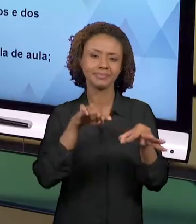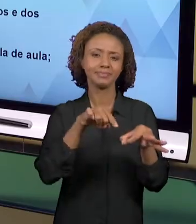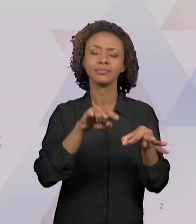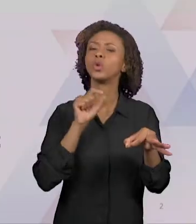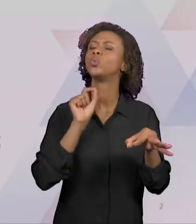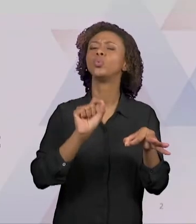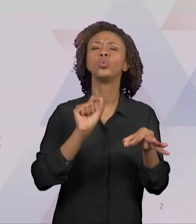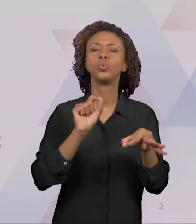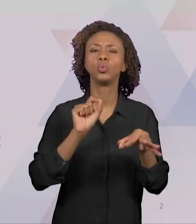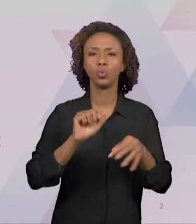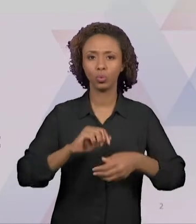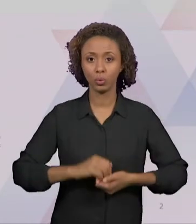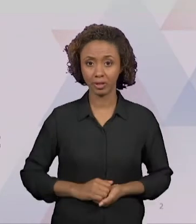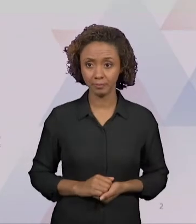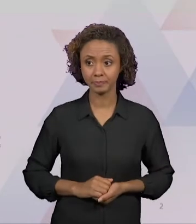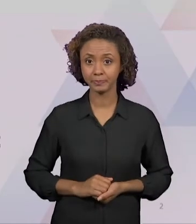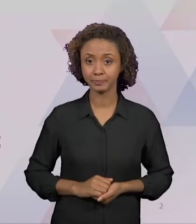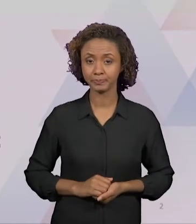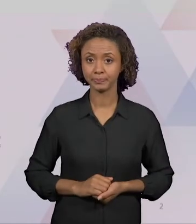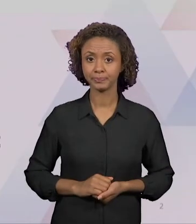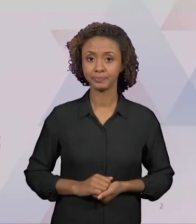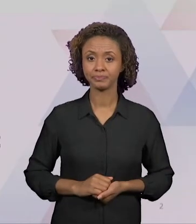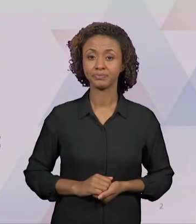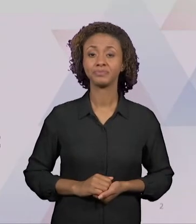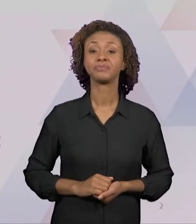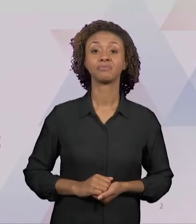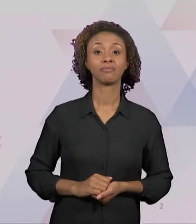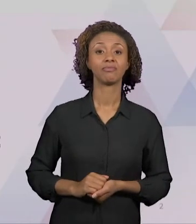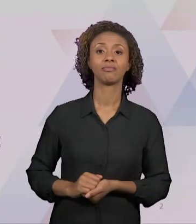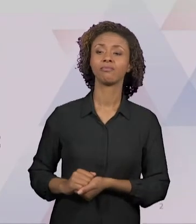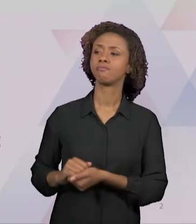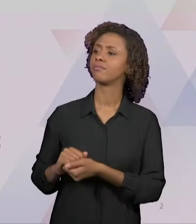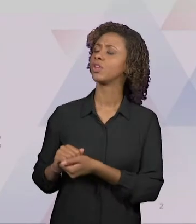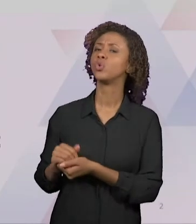ELAS FOGEM DAS PRESCRIÇÕES GENÉRICAS DOS